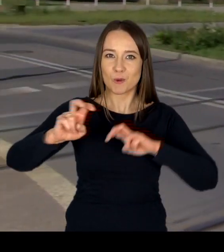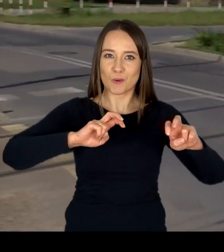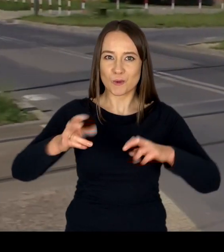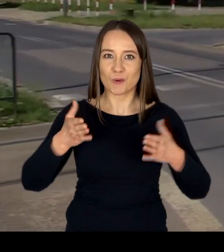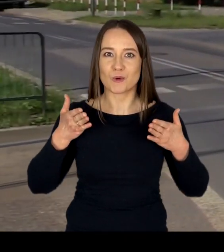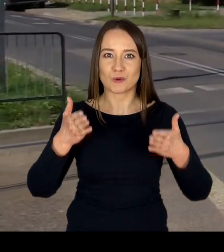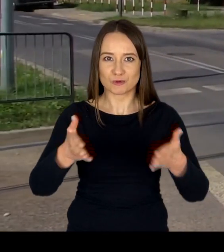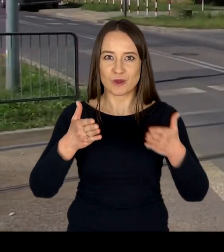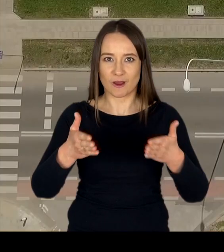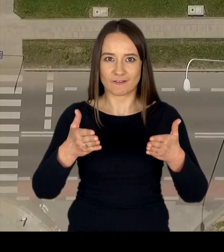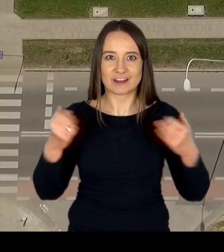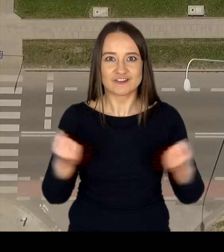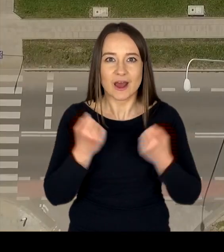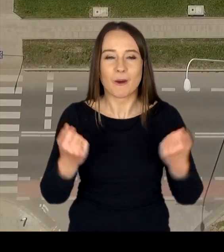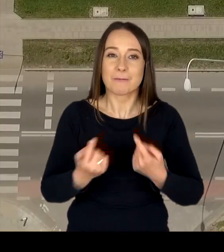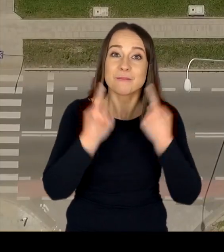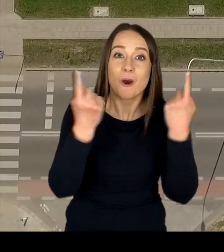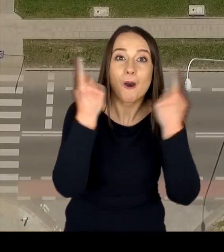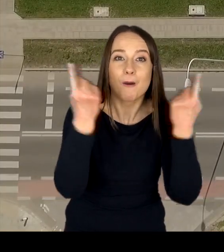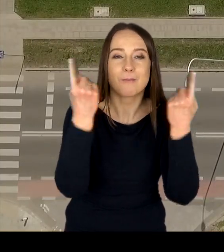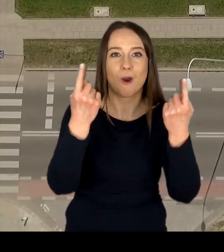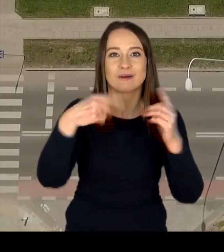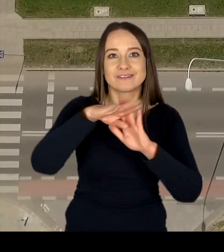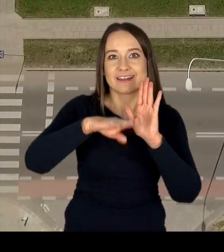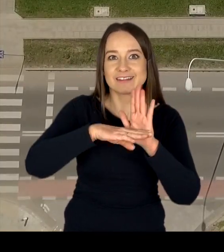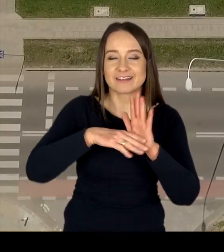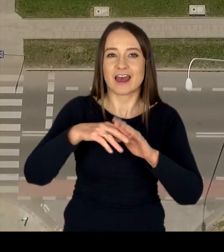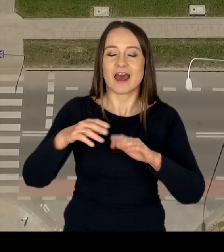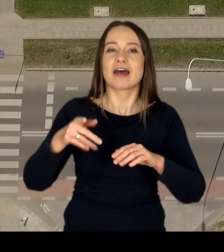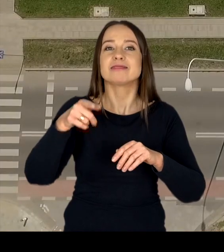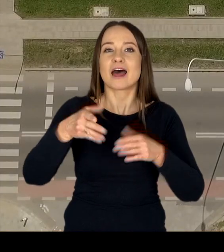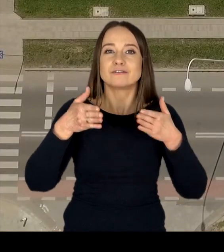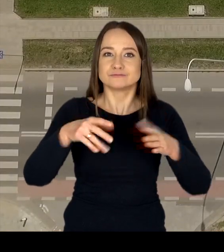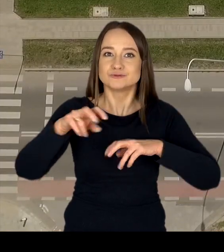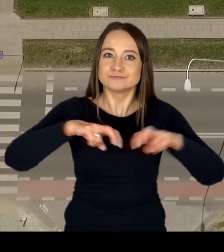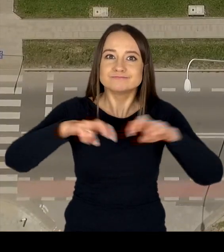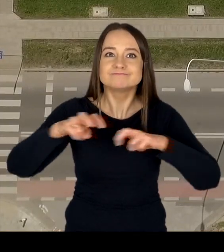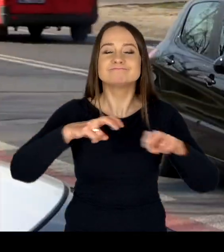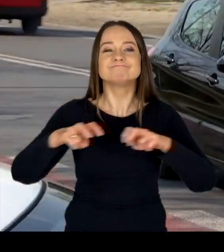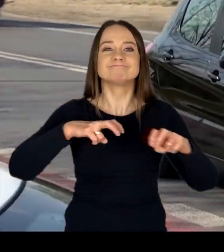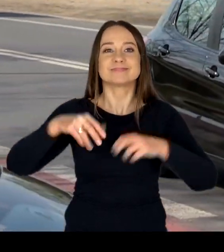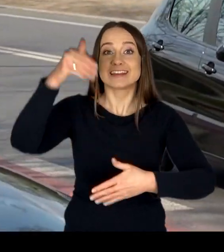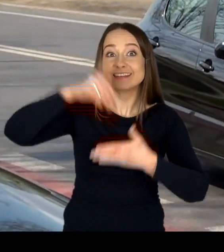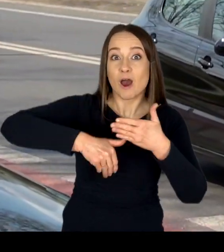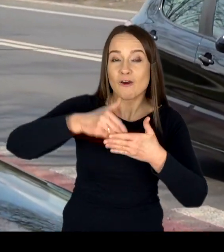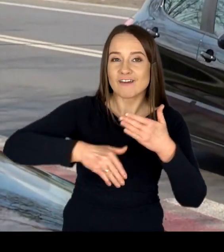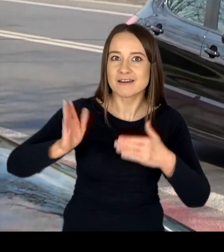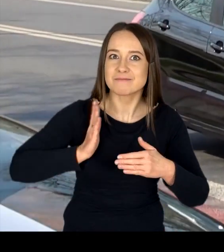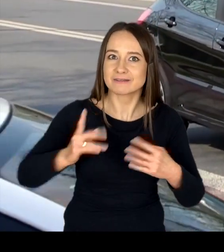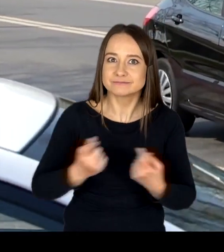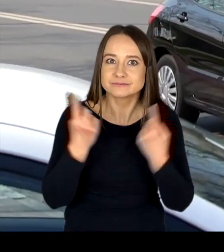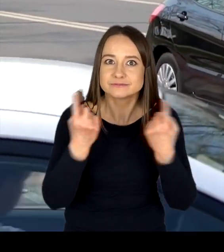poprzez promocję zasad ruchu drogowego, propagowanie bezpiecznych zachowań oraz kształtowanie prawidłowych postaw